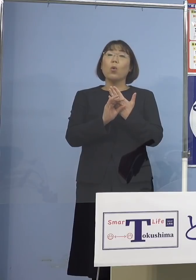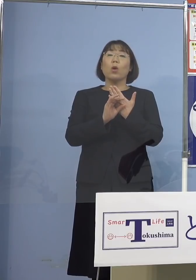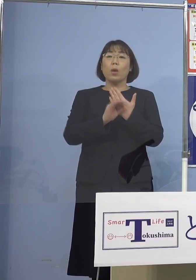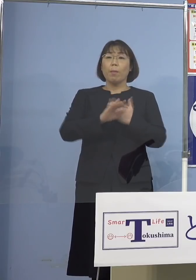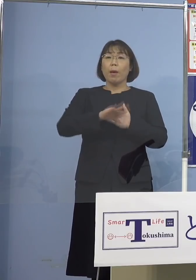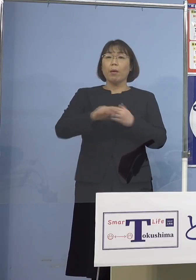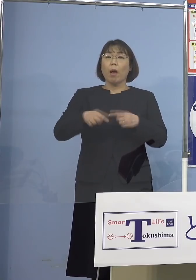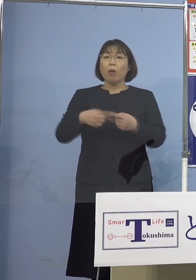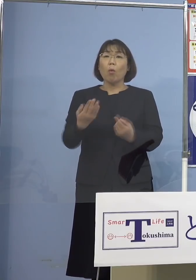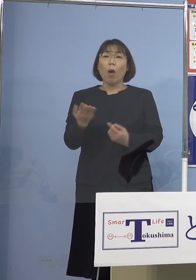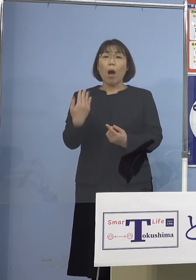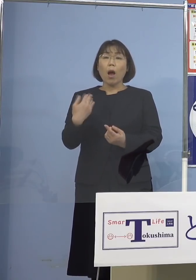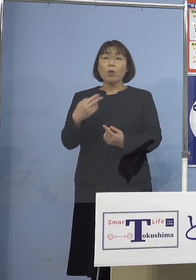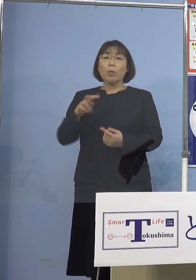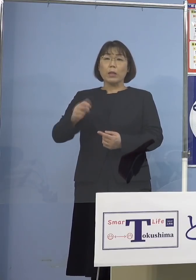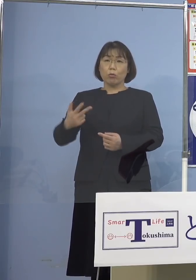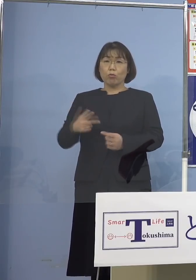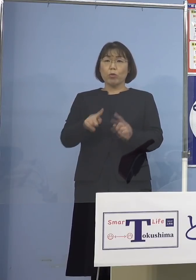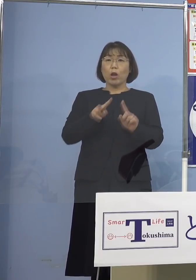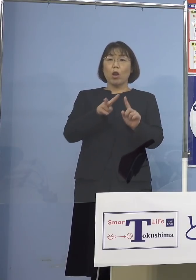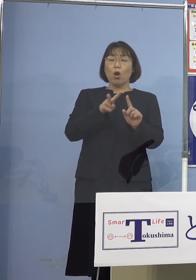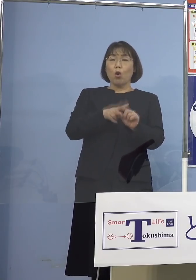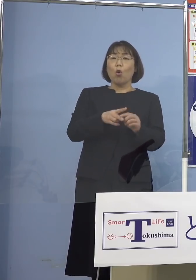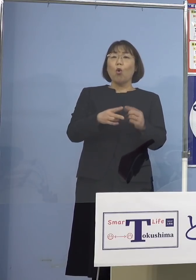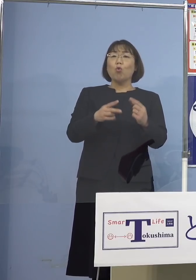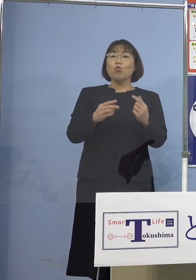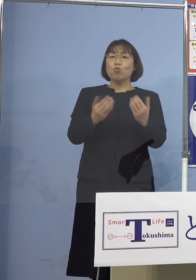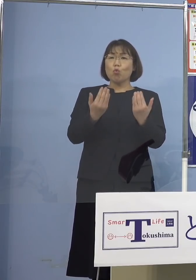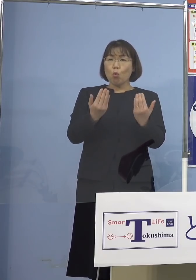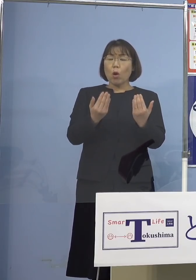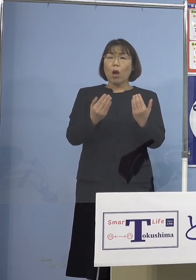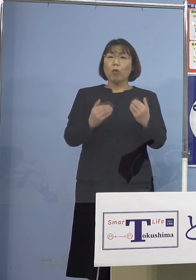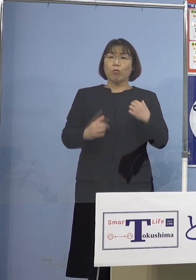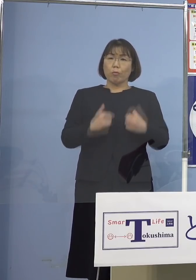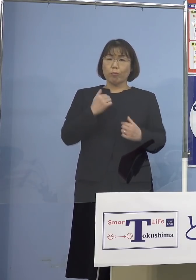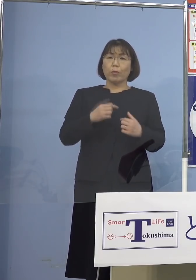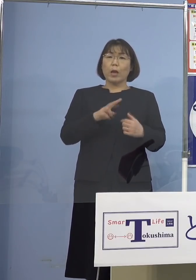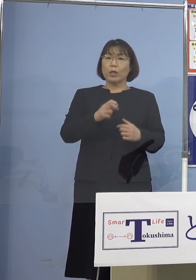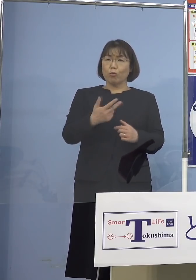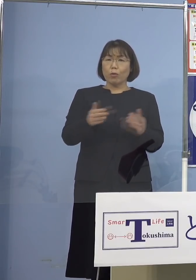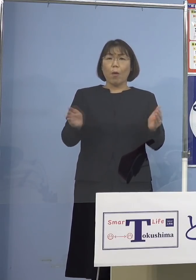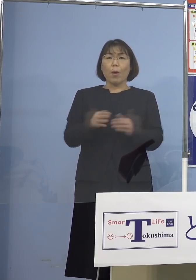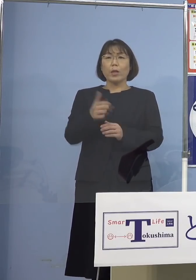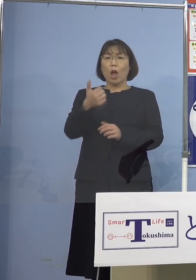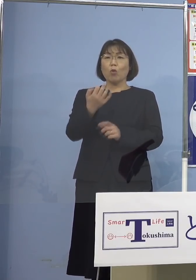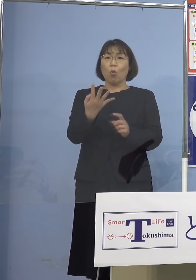小学生27（人）、これだけでも54名 さすがにこの皆さん方を